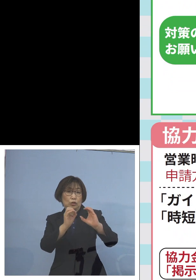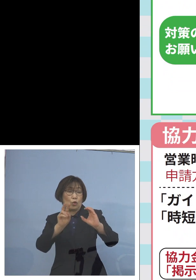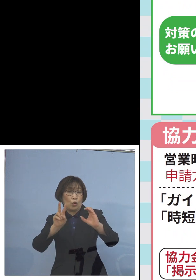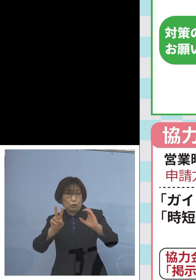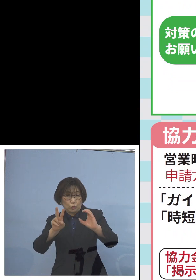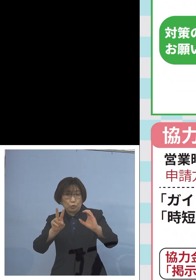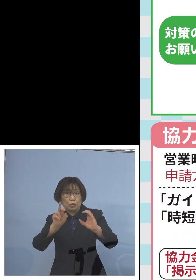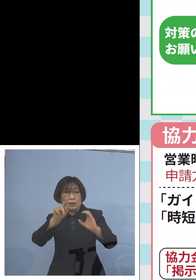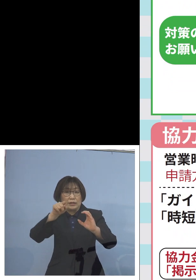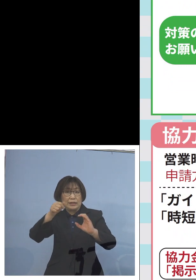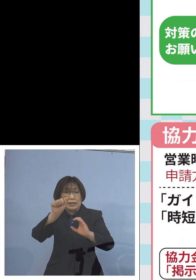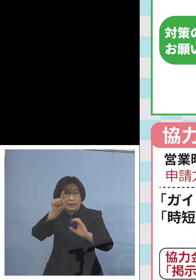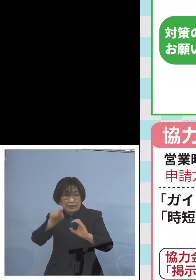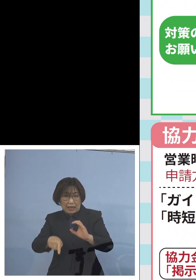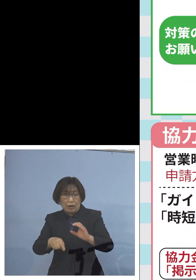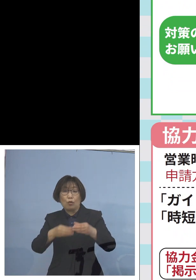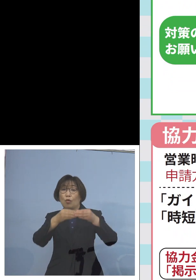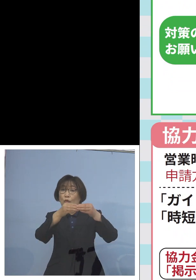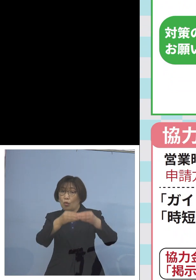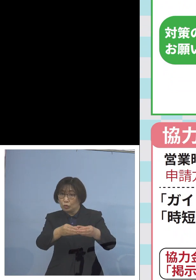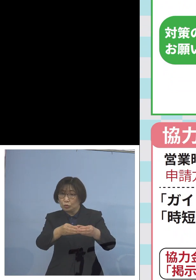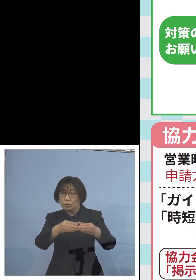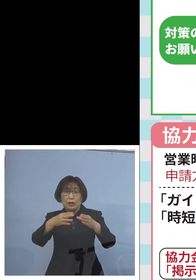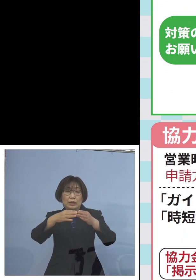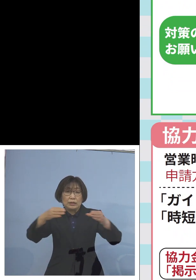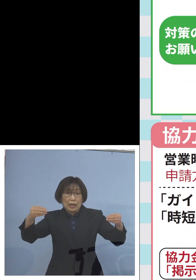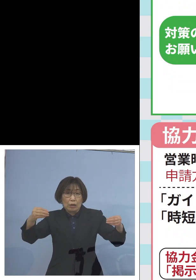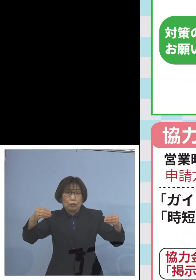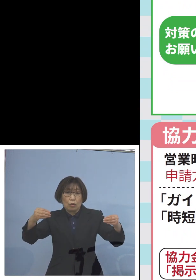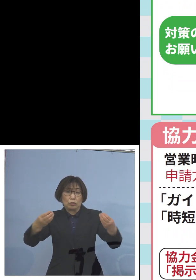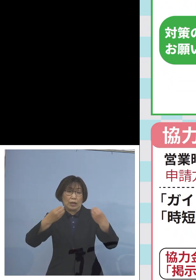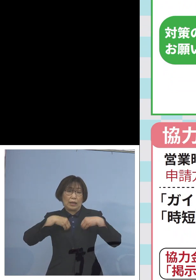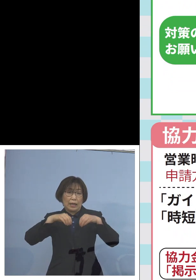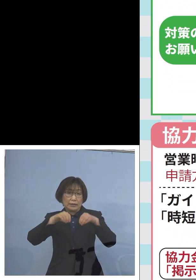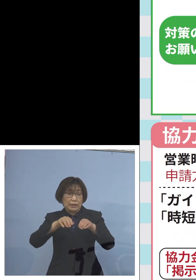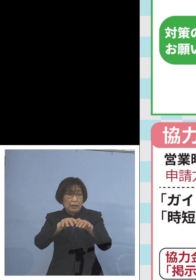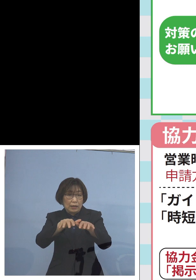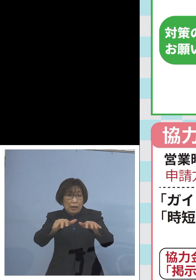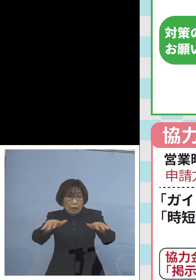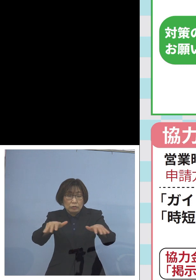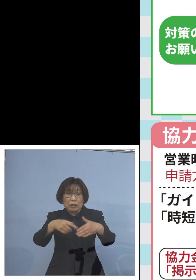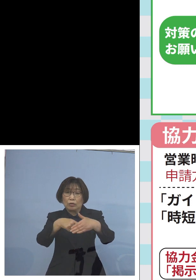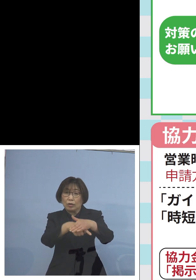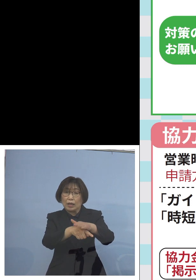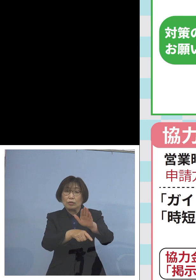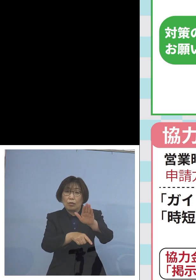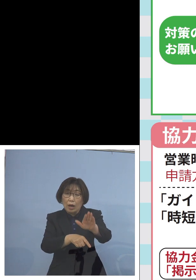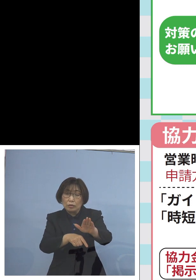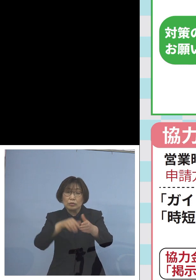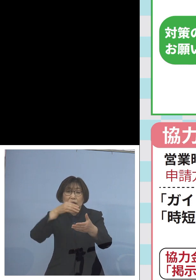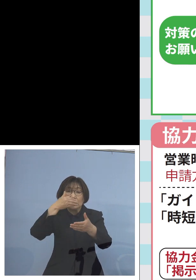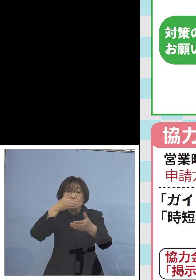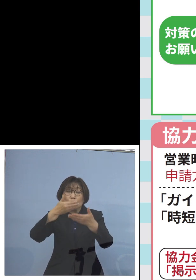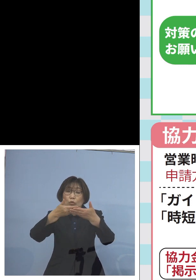また全国で非常に感染拡大の原因となる 飲食店でのカラオケ